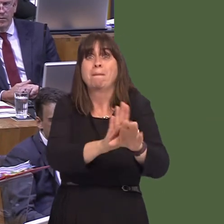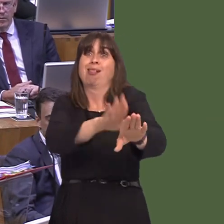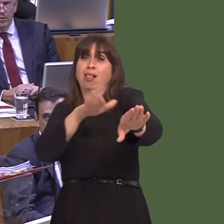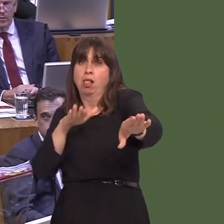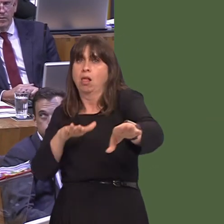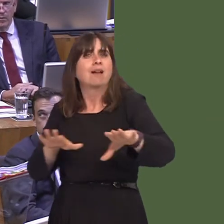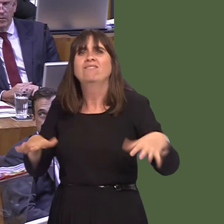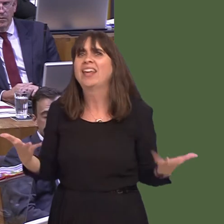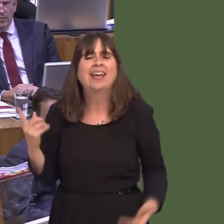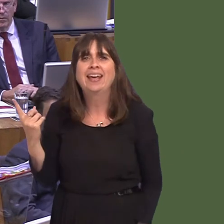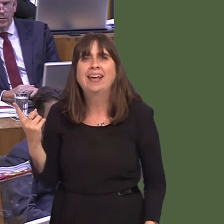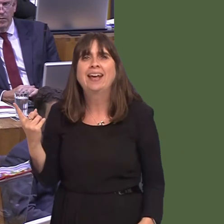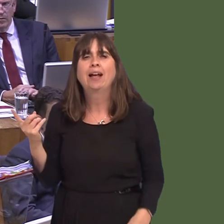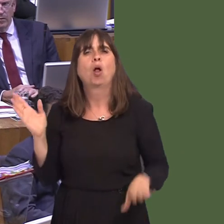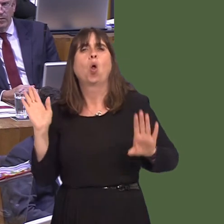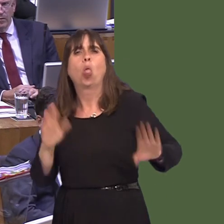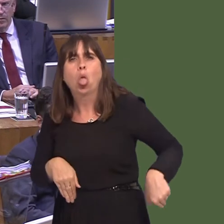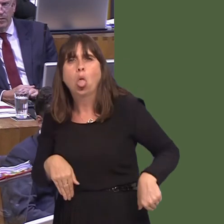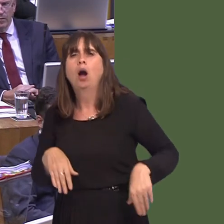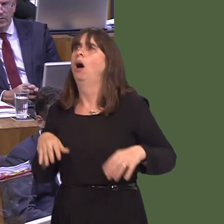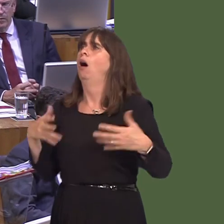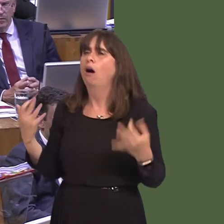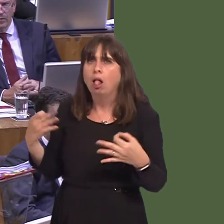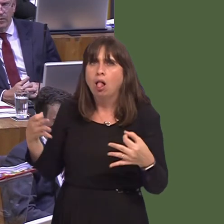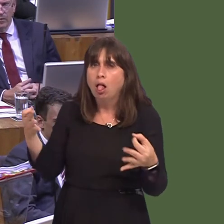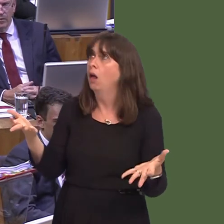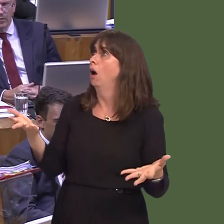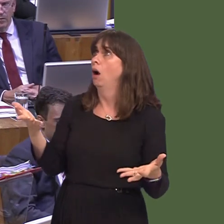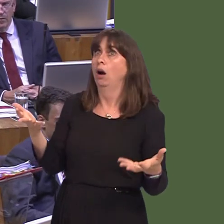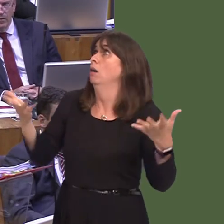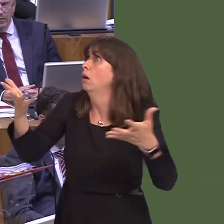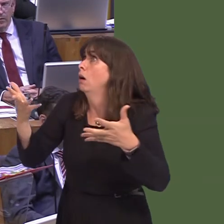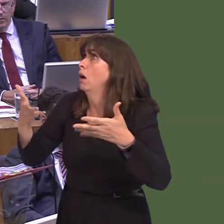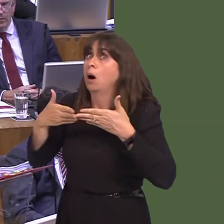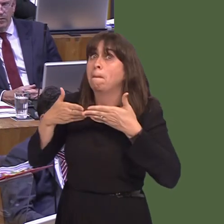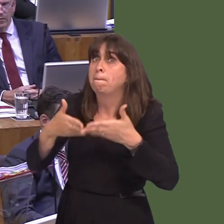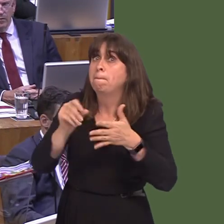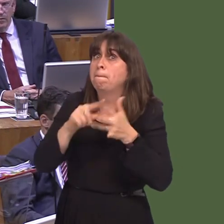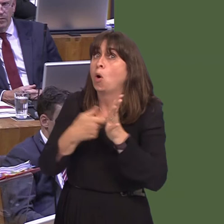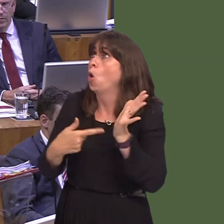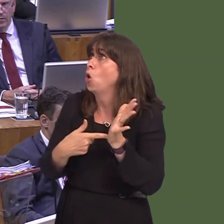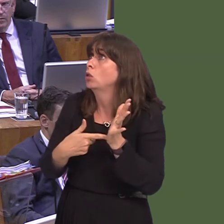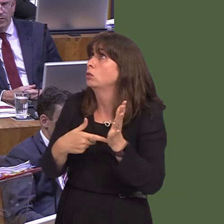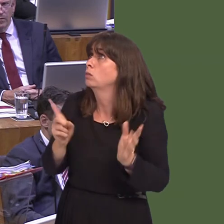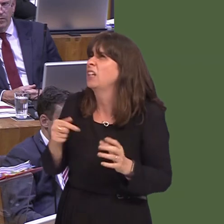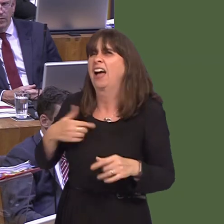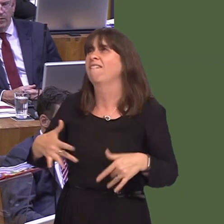hasn't happened. Instead, what we're getting is nothing happening, and the potential, I think, for ports to be told, 'Any delays are your fault.'